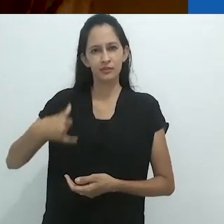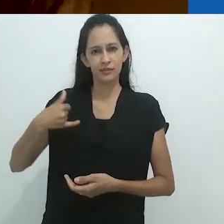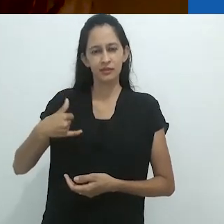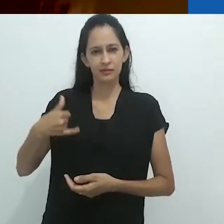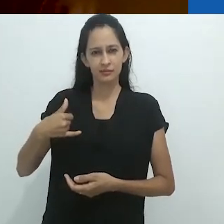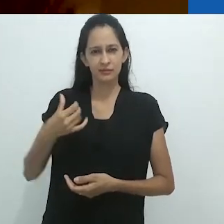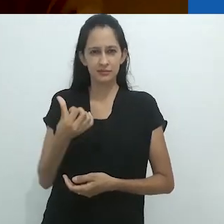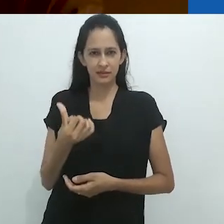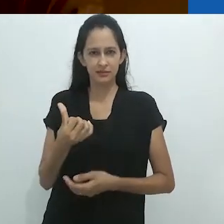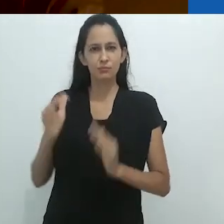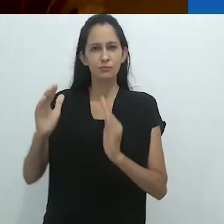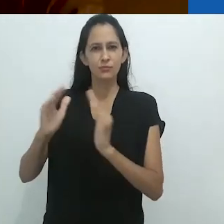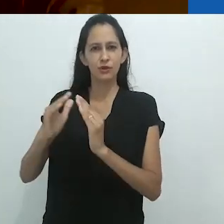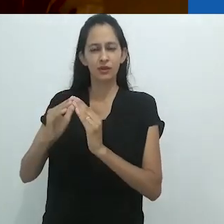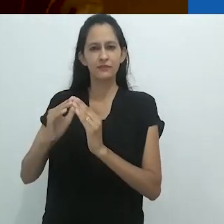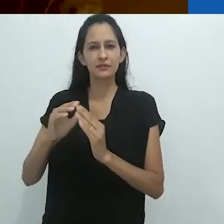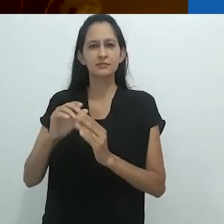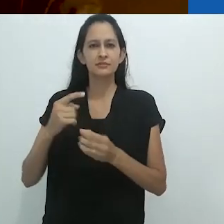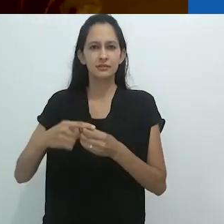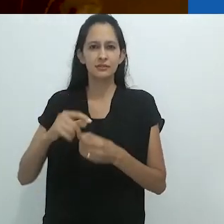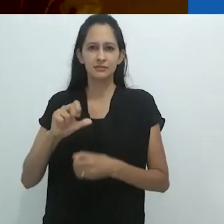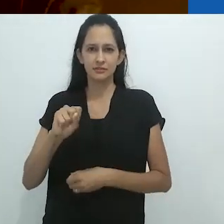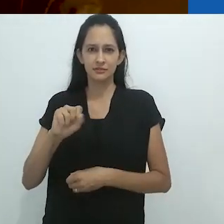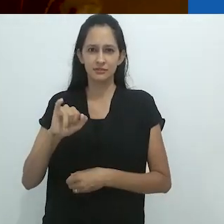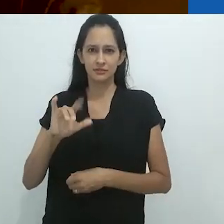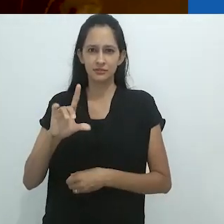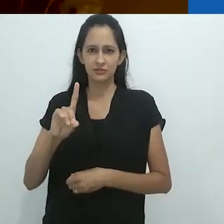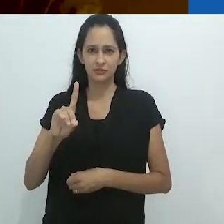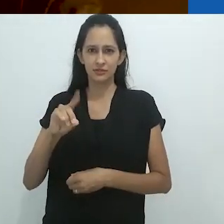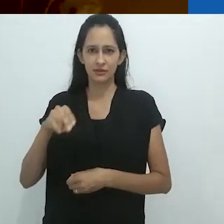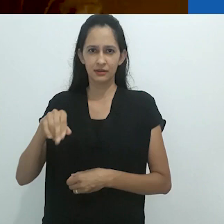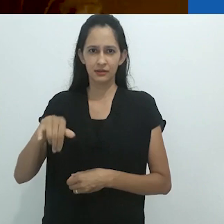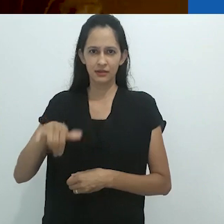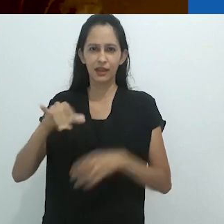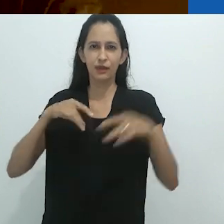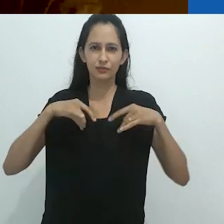e crescia em Sidney, em uma casa em uma floresta, com um riacho nos fundos